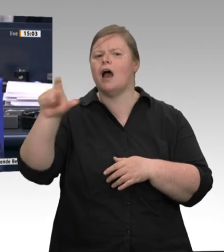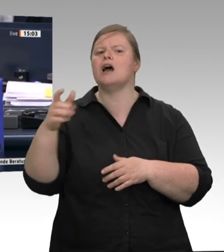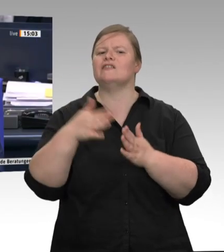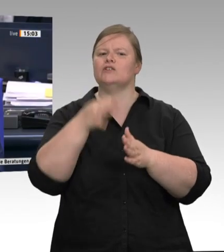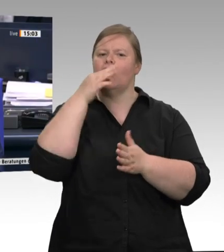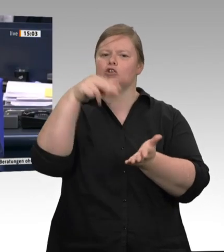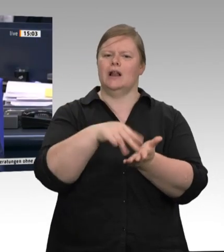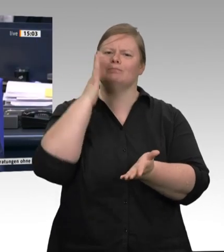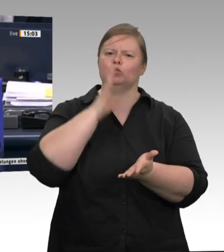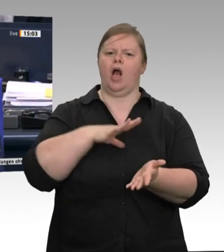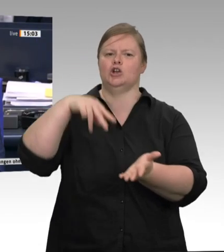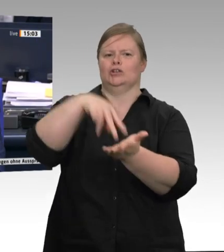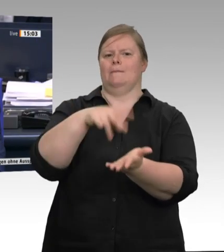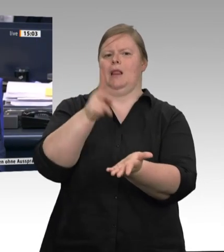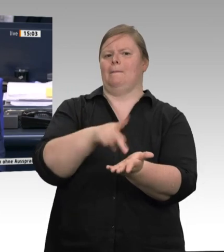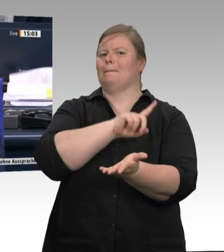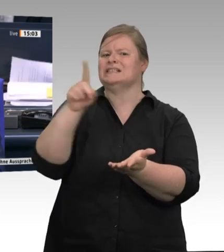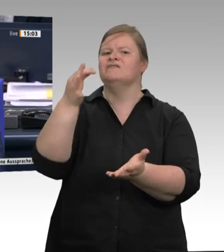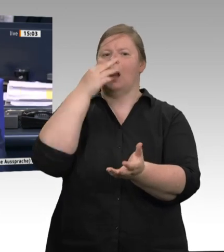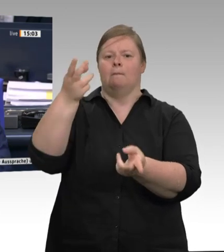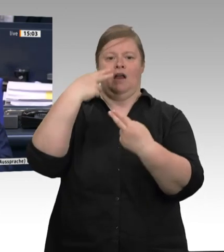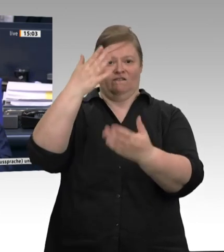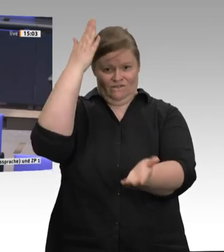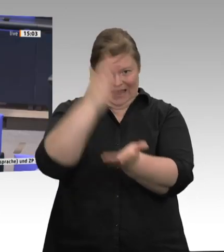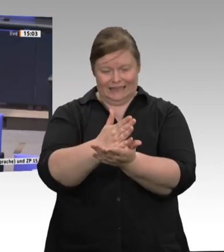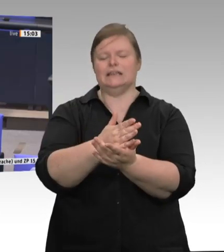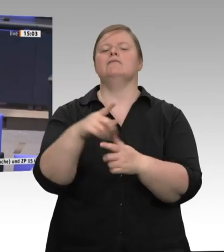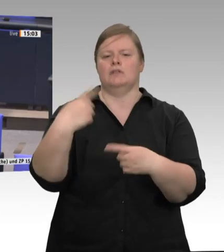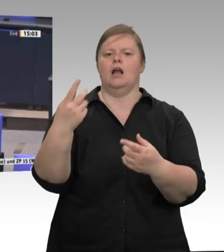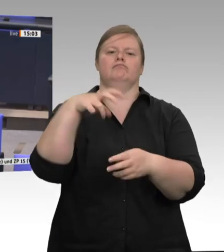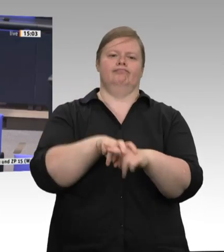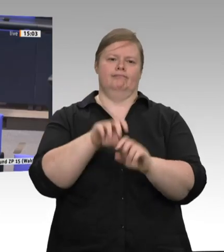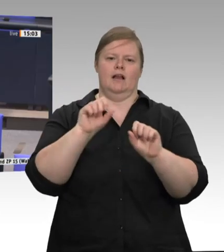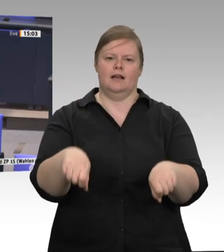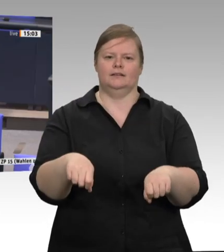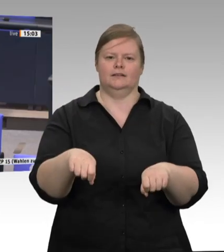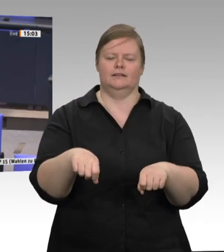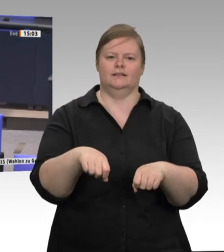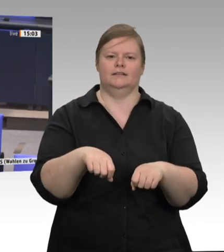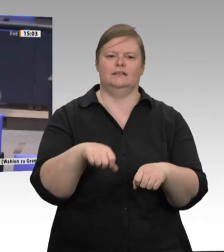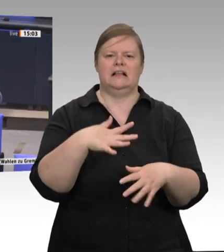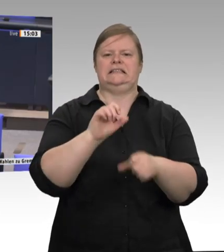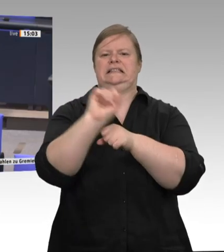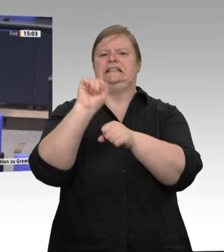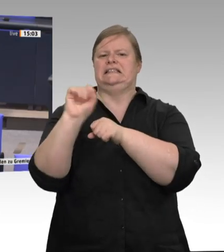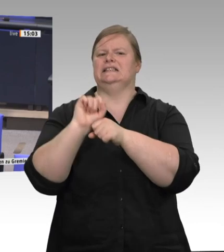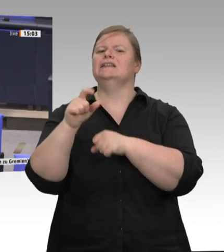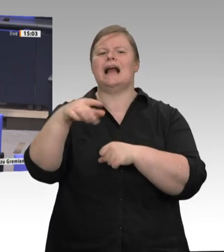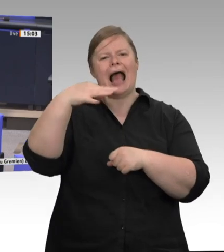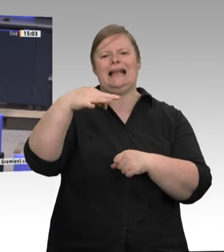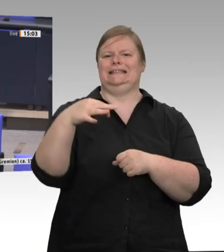Frau Kollegin Krellmann, bitte. Sie haben das Wort. Sehr geehrter Herr Straubinger, vielen Dank, dass Sie die Frage zulassen. Ich bin ein diskussionsfreudiger Abgeordneter. Ich würde da gerne noch mal